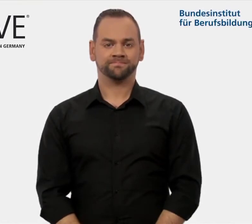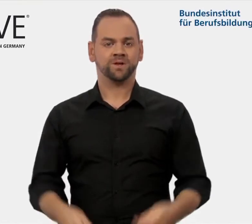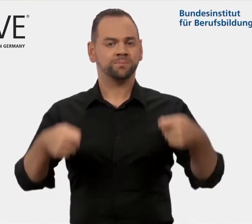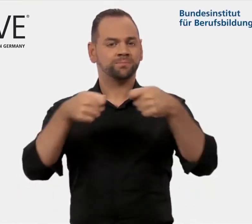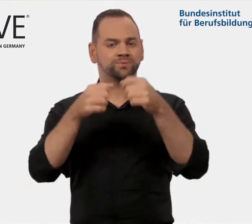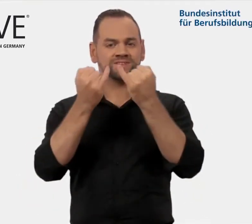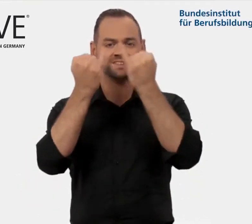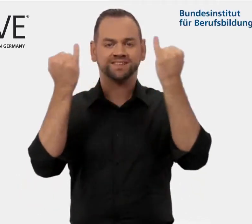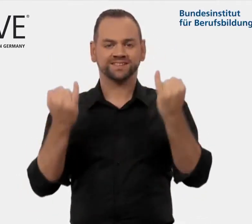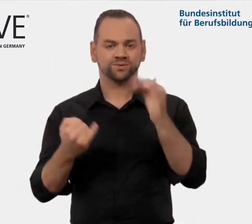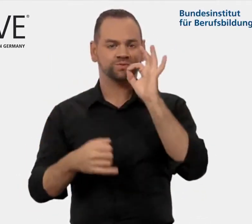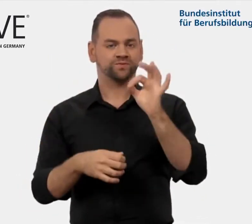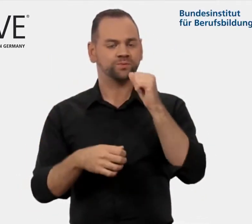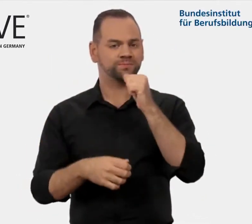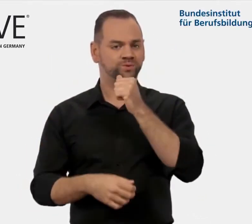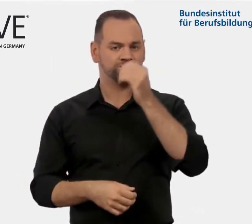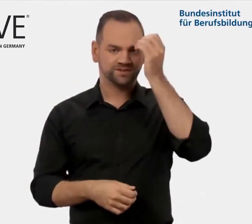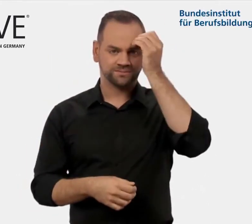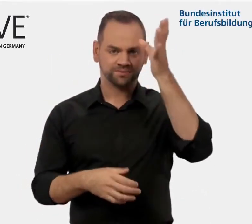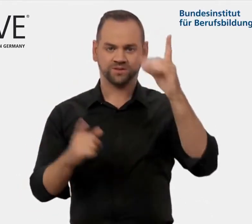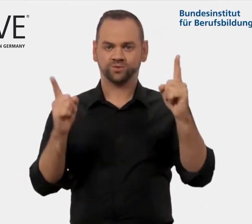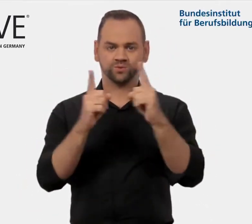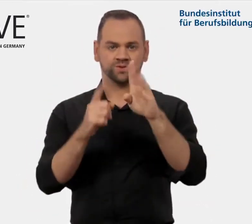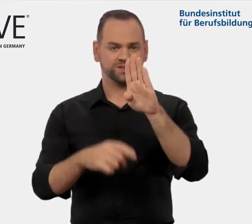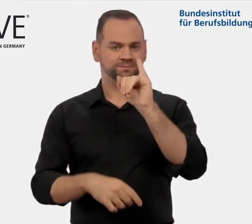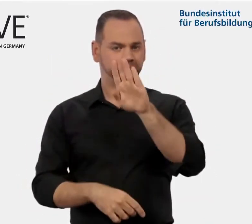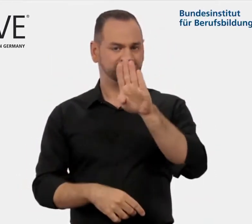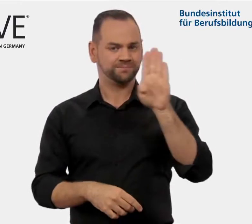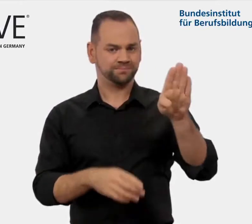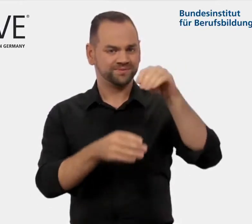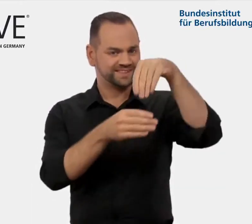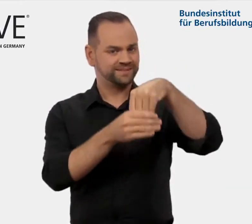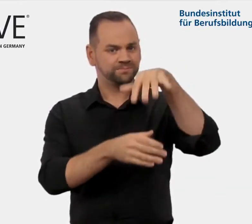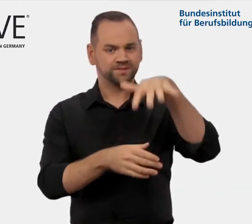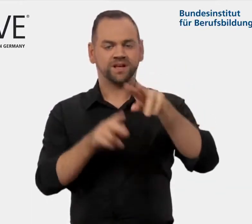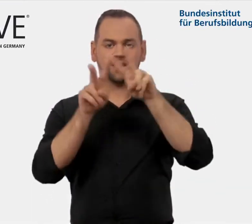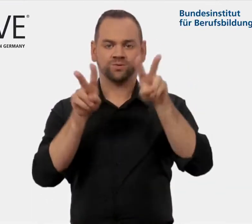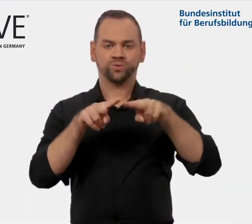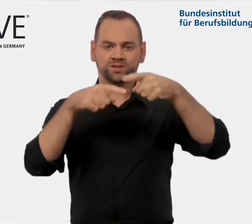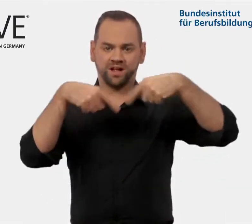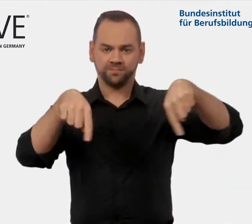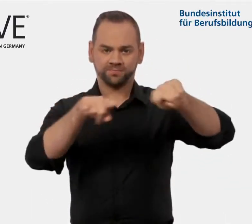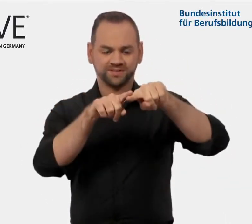iMOVE ist ein Arbeitsbereich der internationalen Abteilung